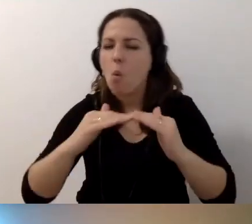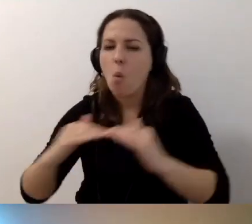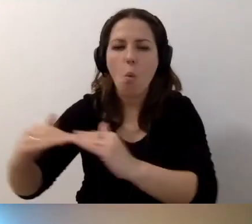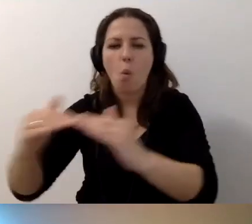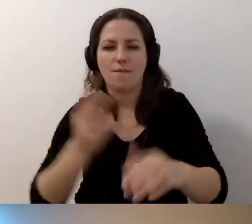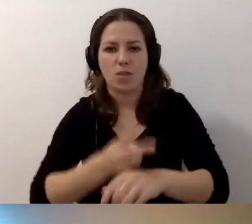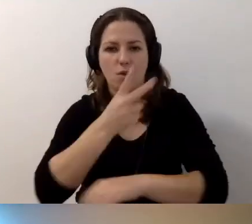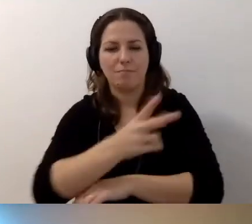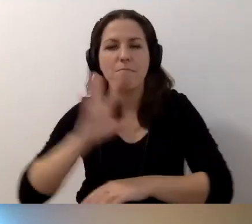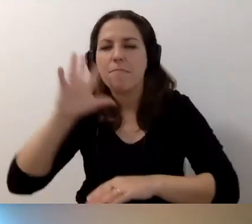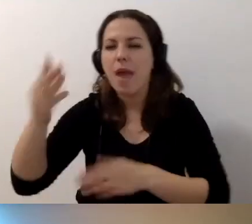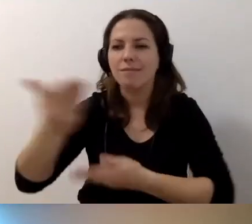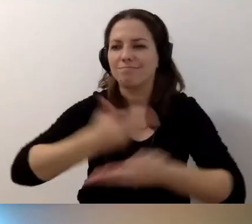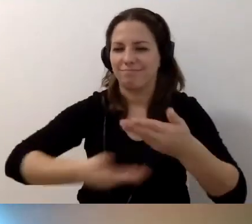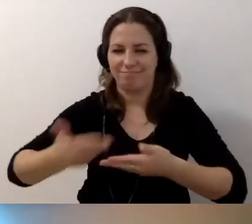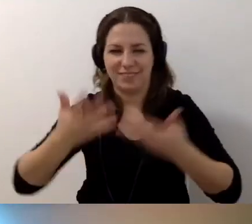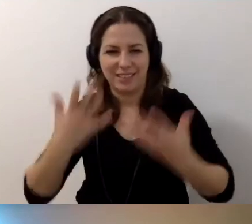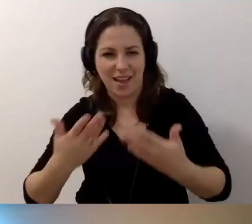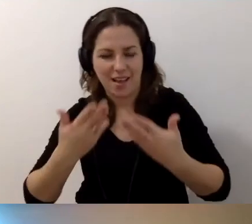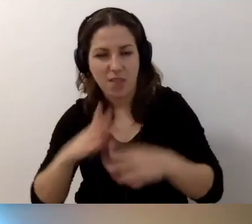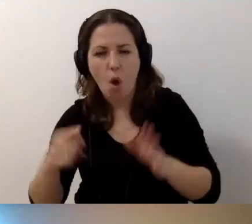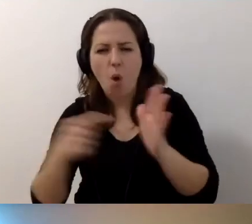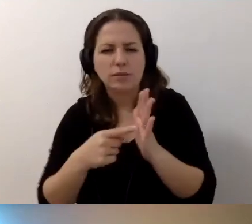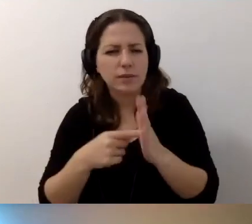którym chcecie się dzielić. Ostatnia sprawa.